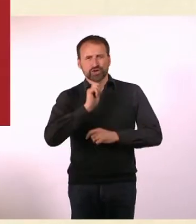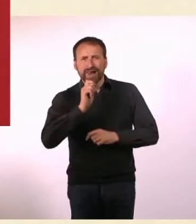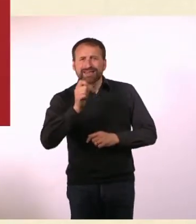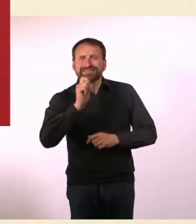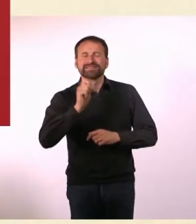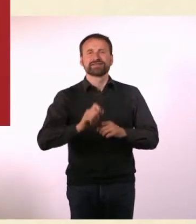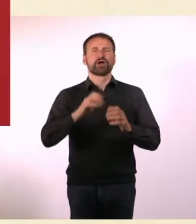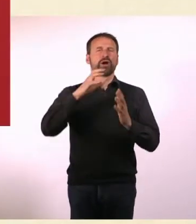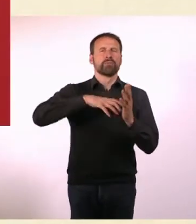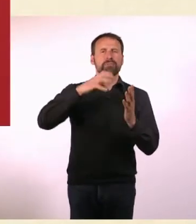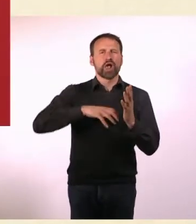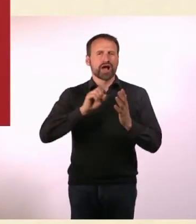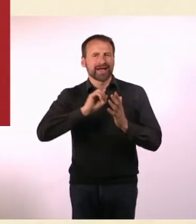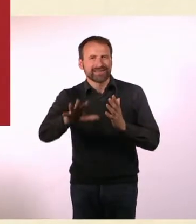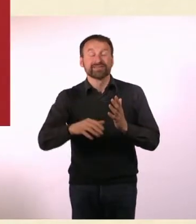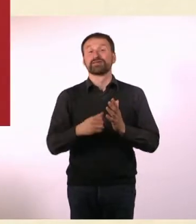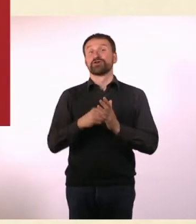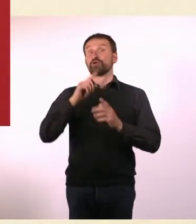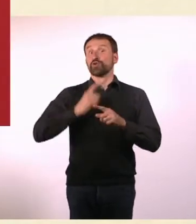und Herausgeberin begrüßen Sie mit mir Denise Linke!